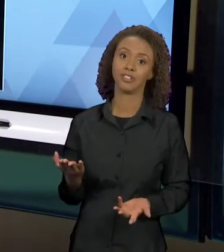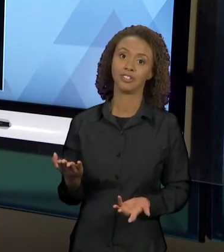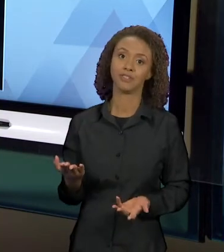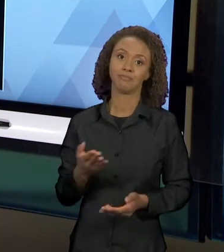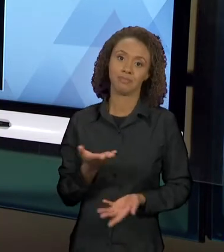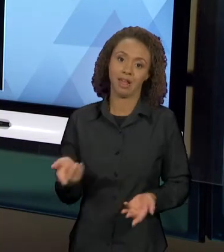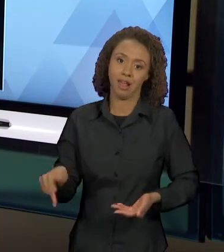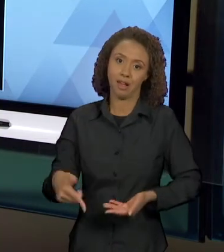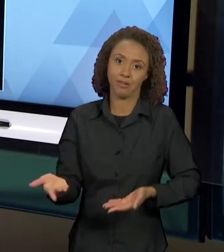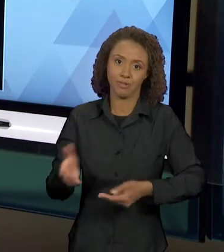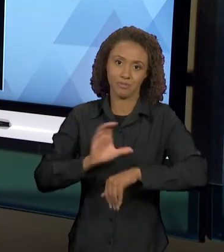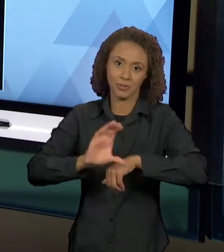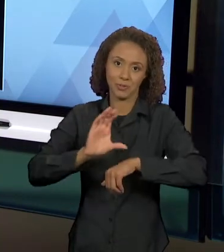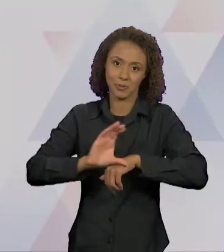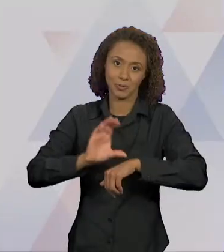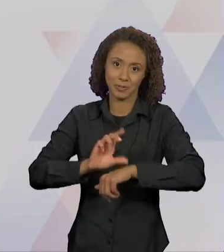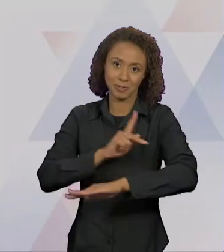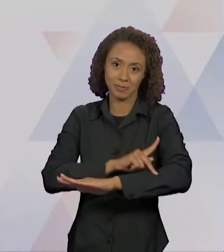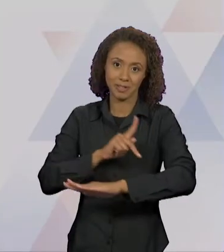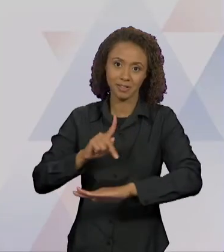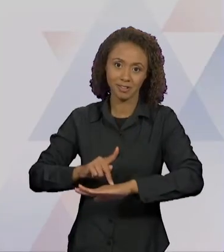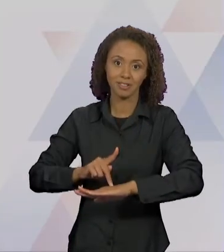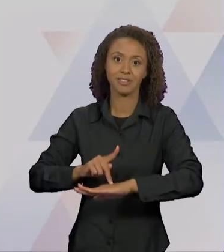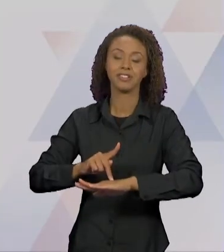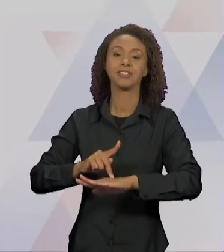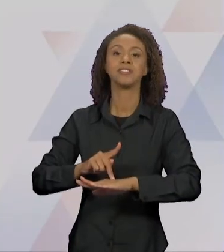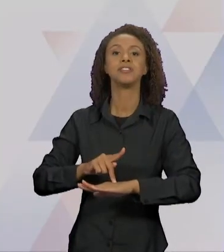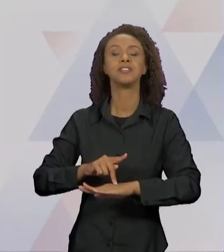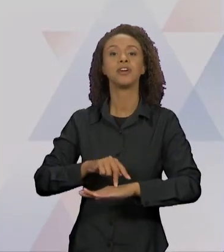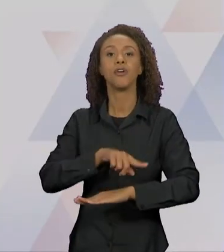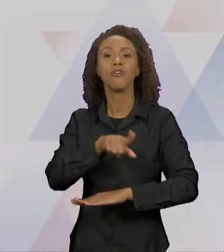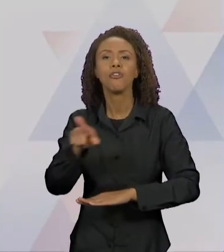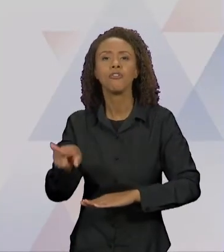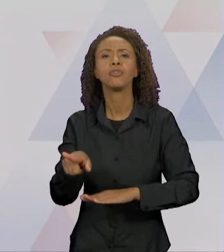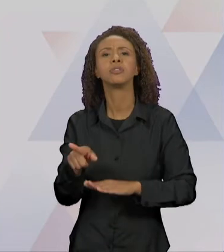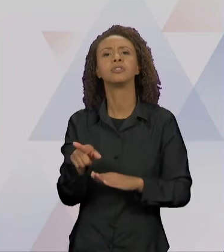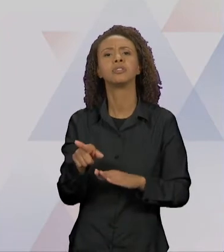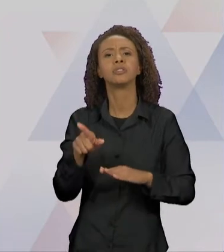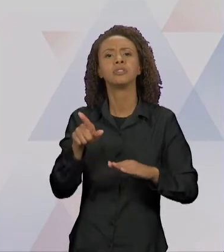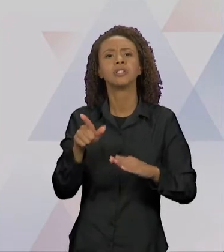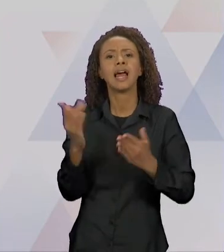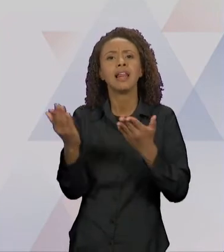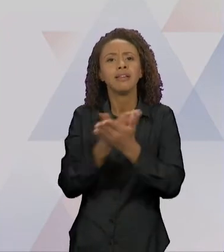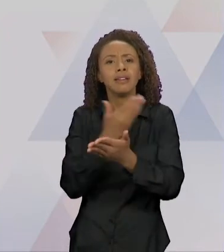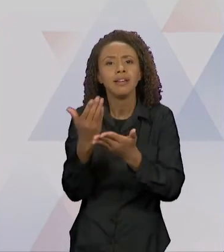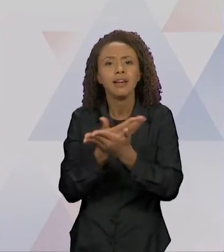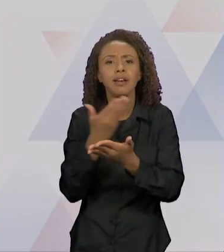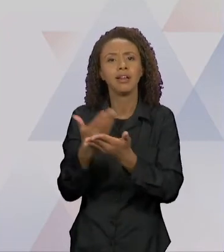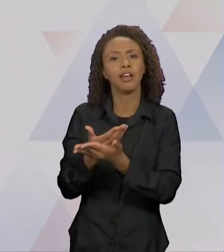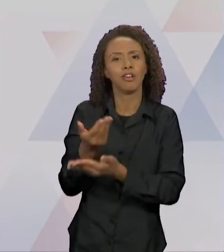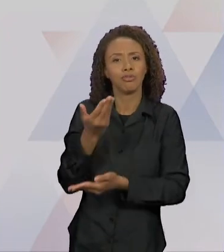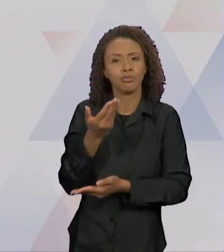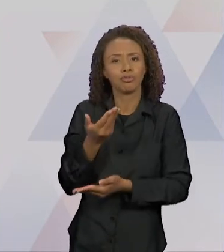PEDAGOGIA E FAZENDO UMA BIBLIOTECA COM LIVROS DE LITERATURA INFANTIL, PARA VOCÊS TRABALHAREM COM